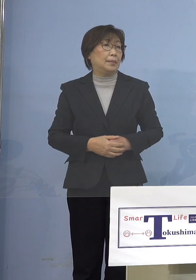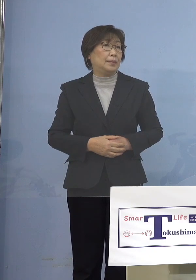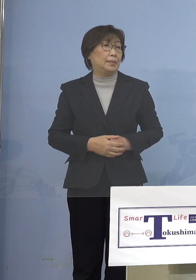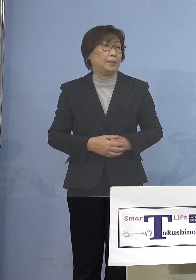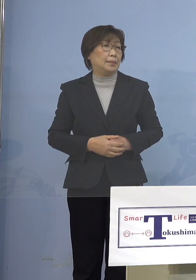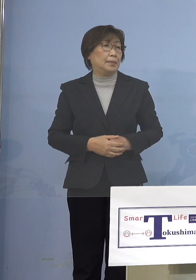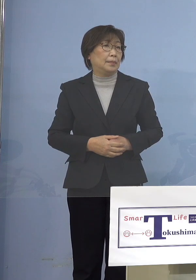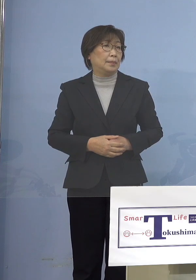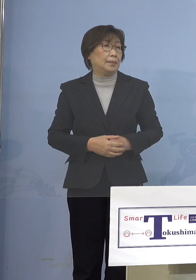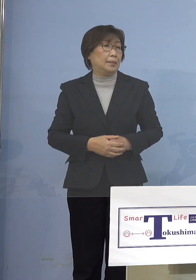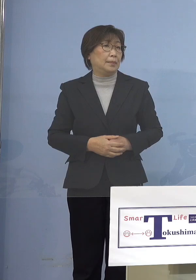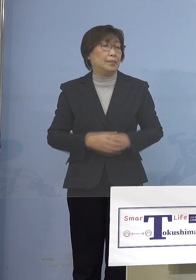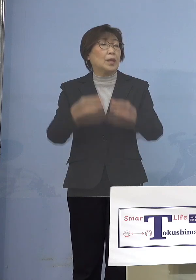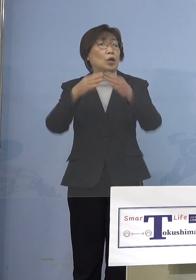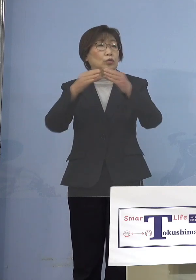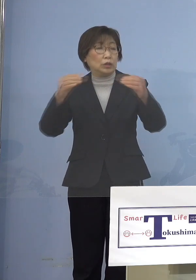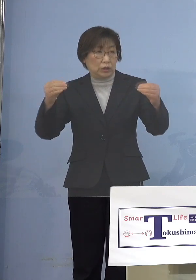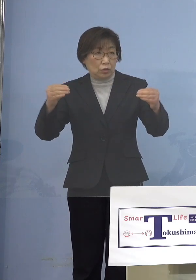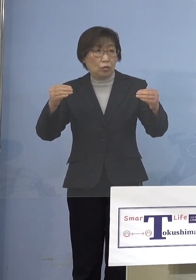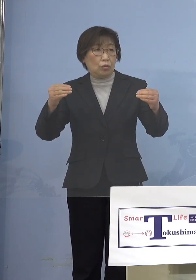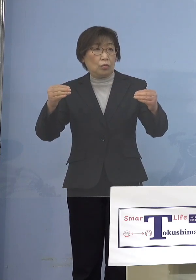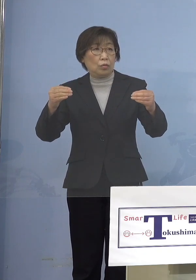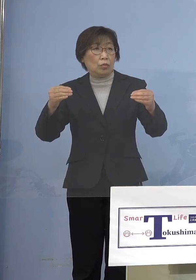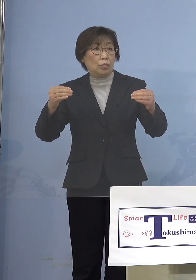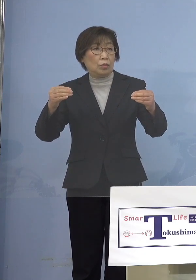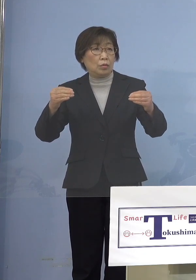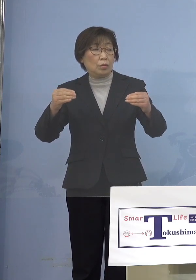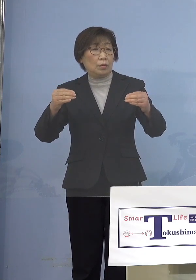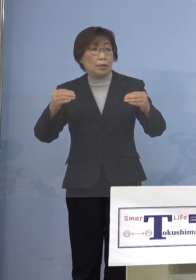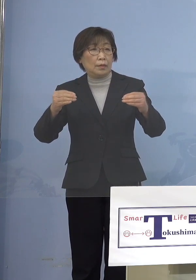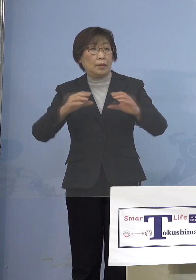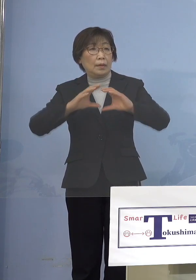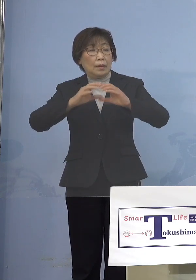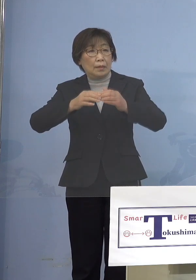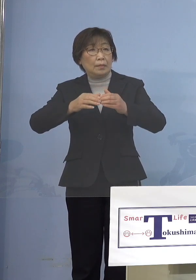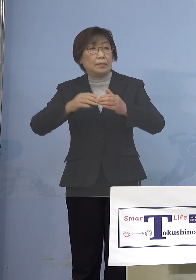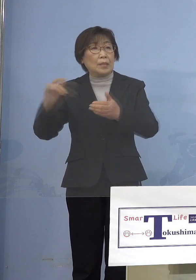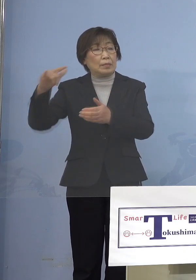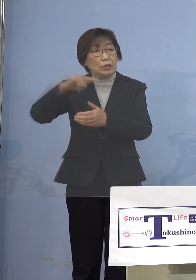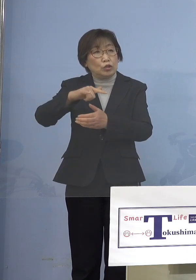国の水際対策の状況も （知事） そうですね、それは全体でもう1つ